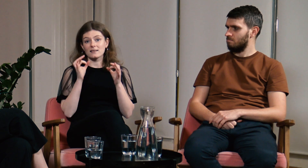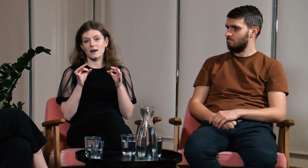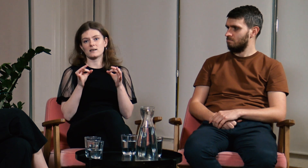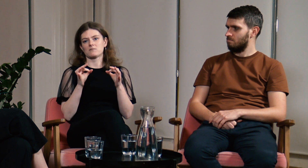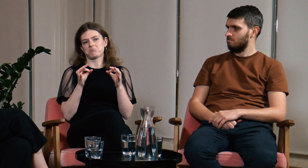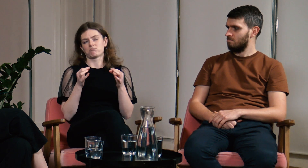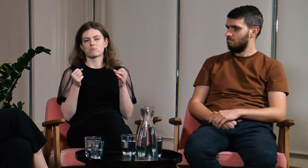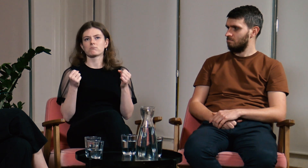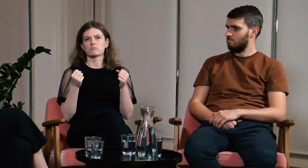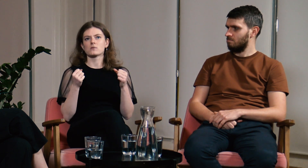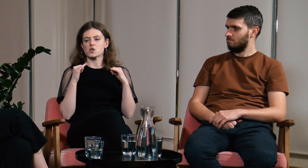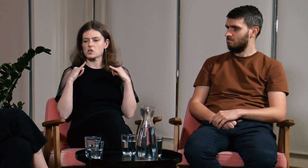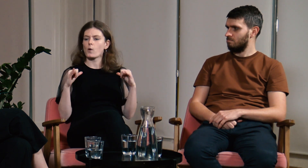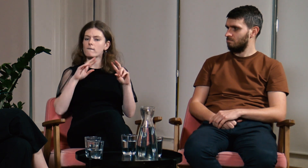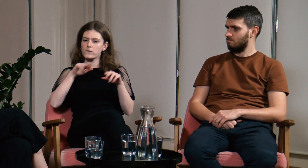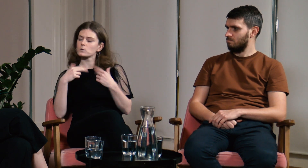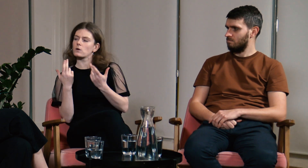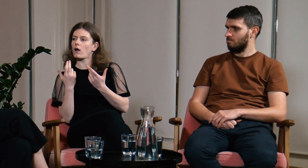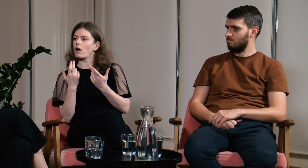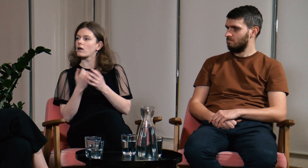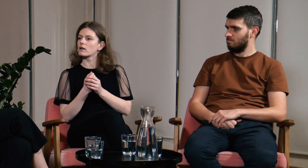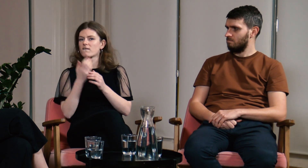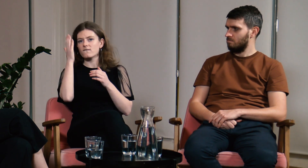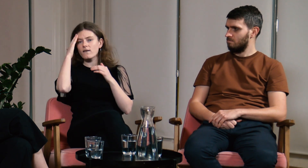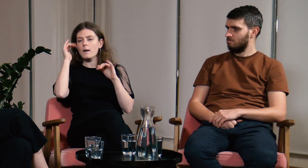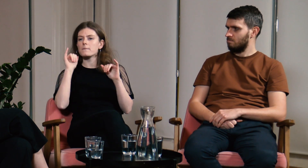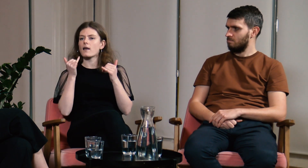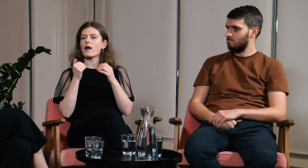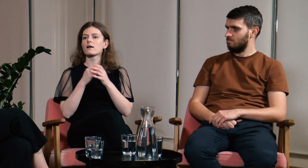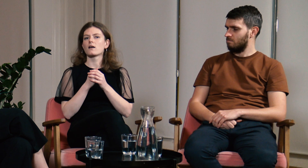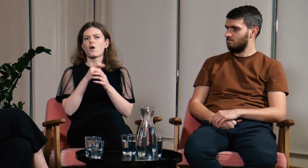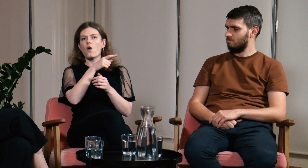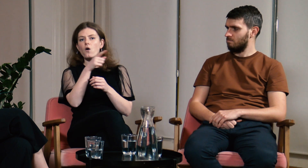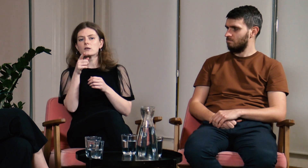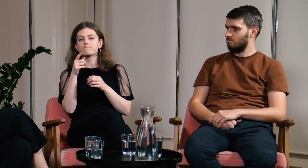A teraz ta siła wróciła. Wiem co robić.